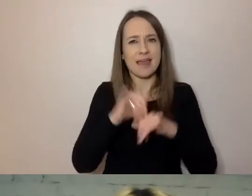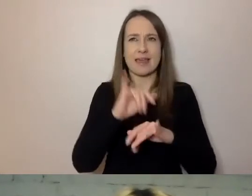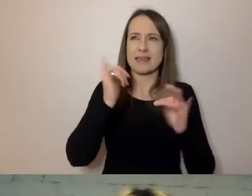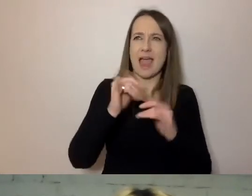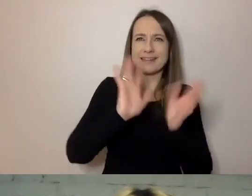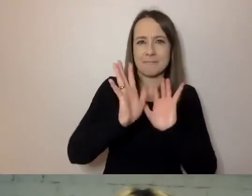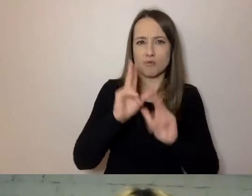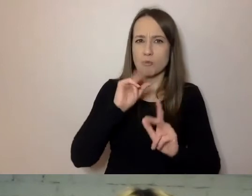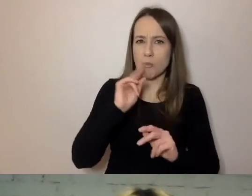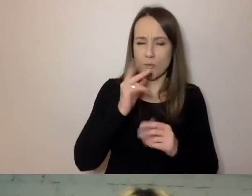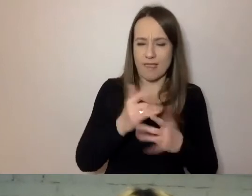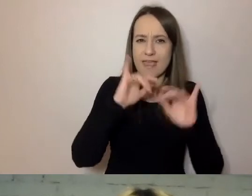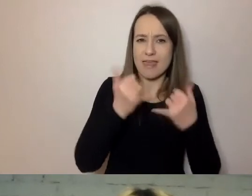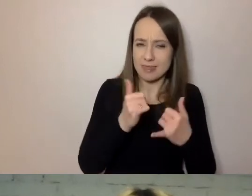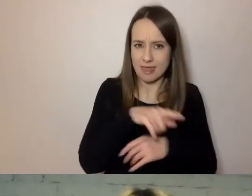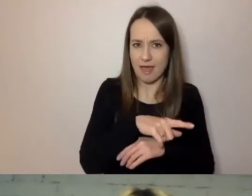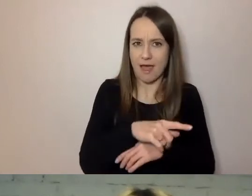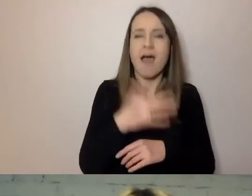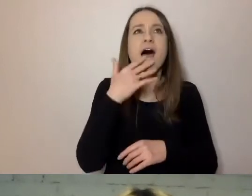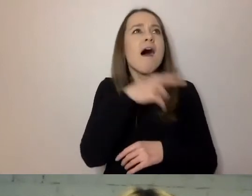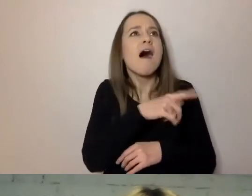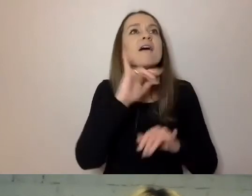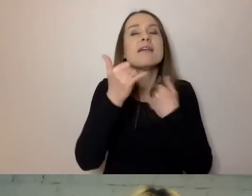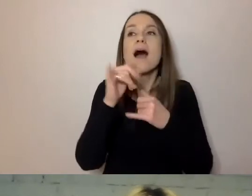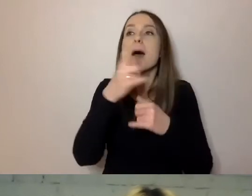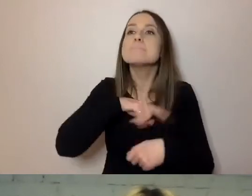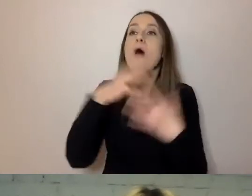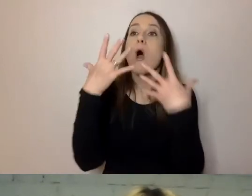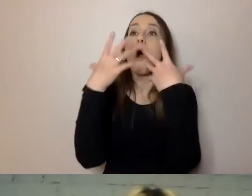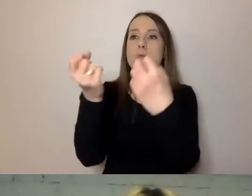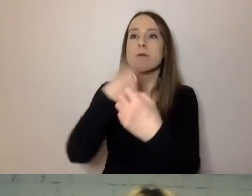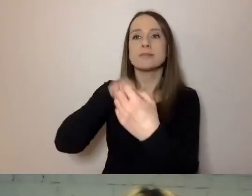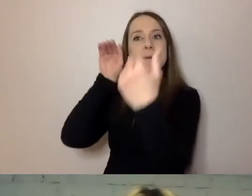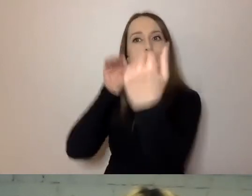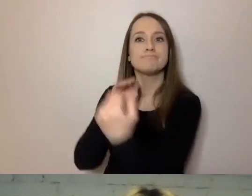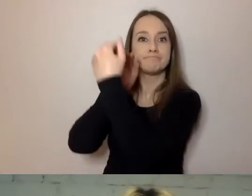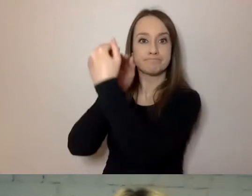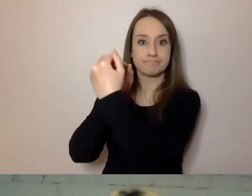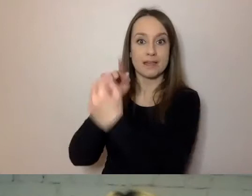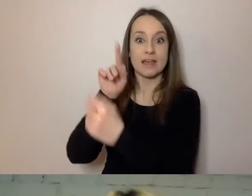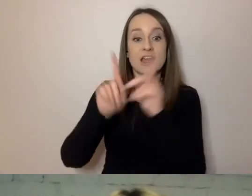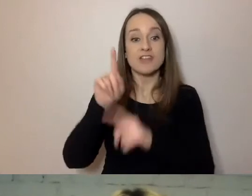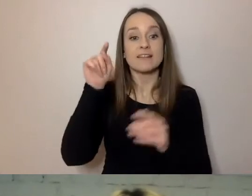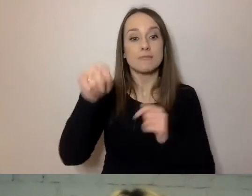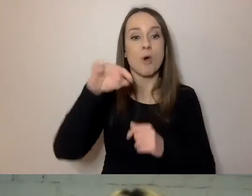Dostosowując się do odbiorcy. Czasami te kody się mieszają, ale rzadko.